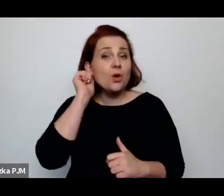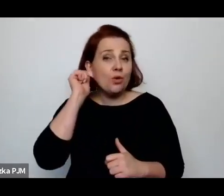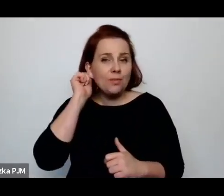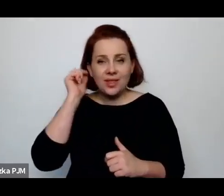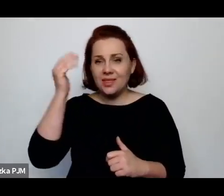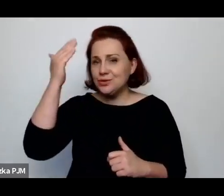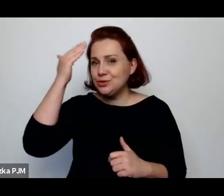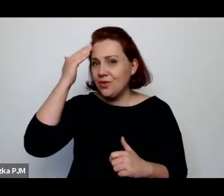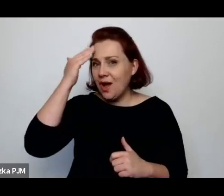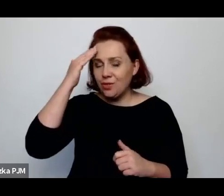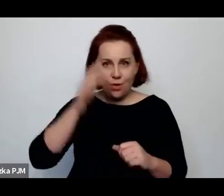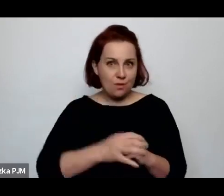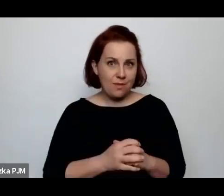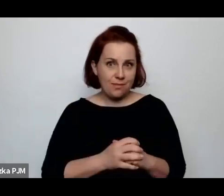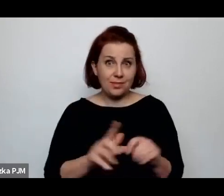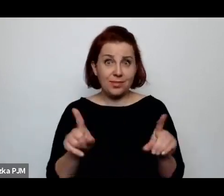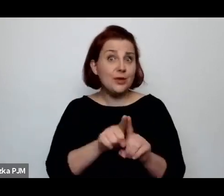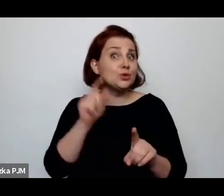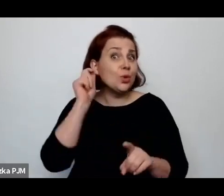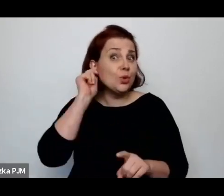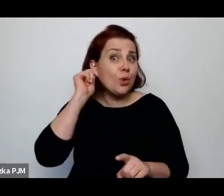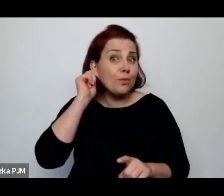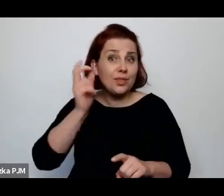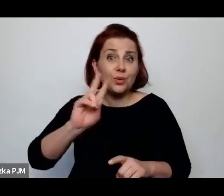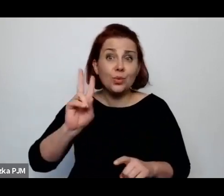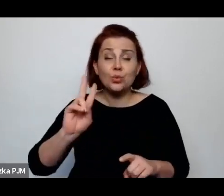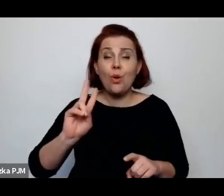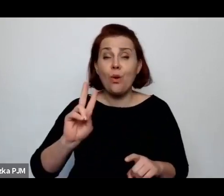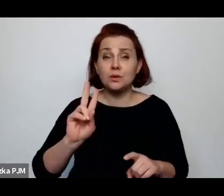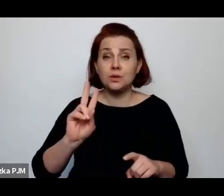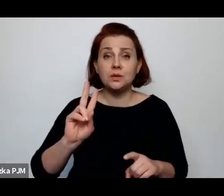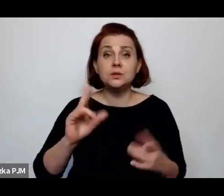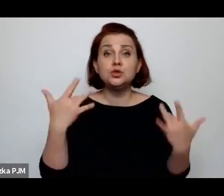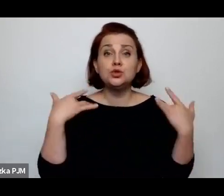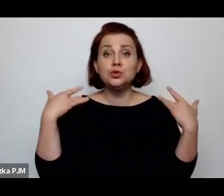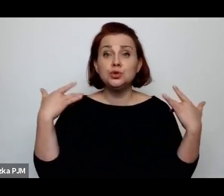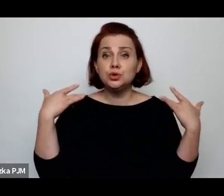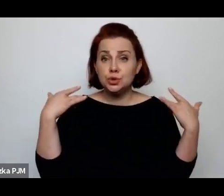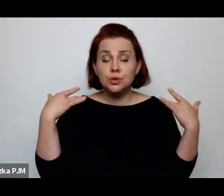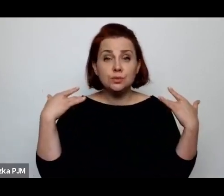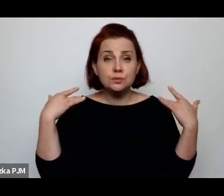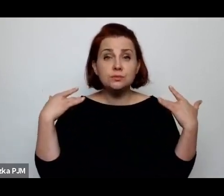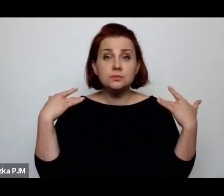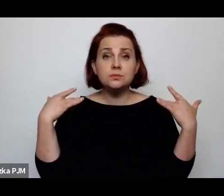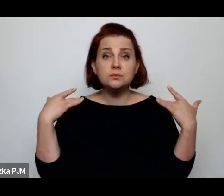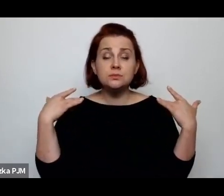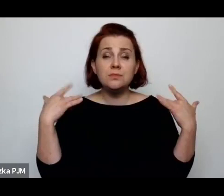i te kobiety, które jednak żyły w jakiś większych miastach.